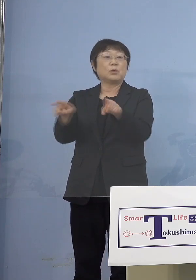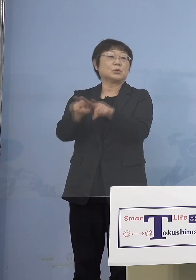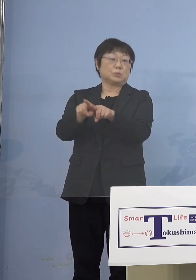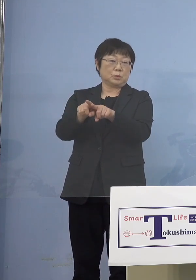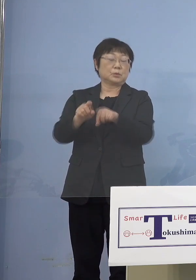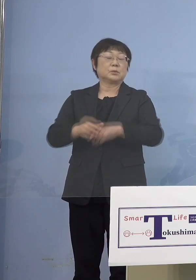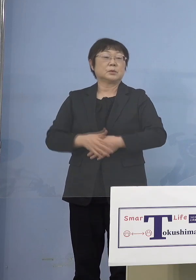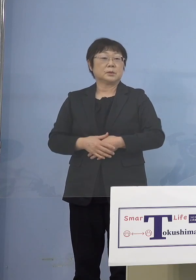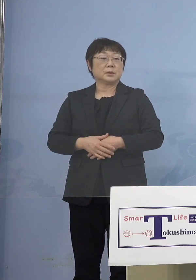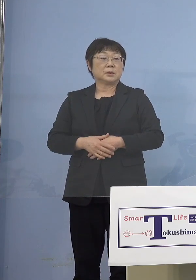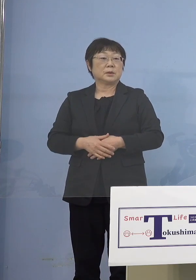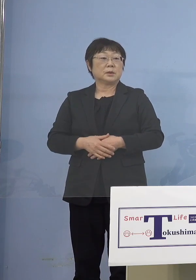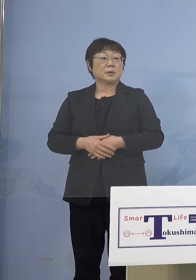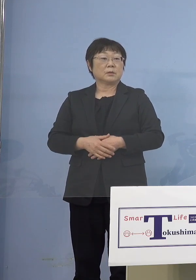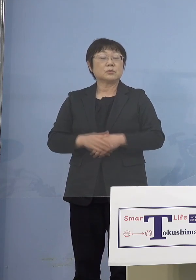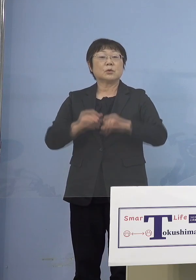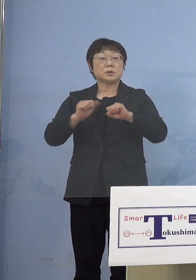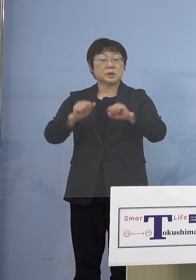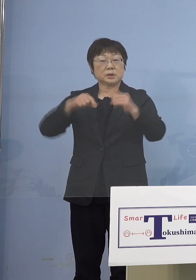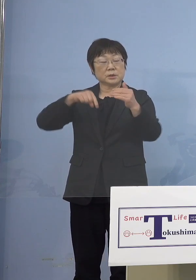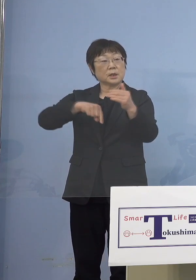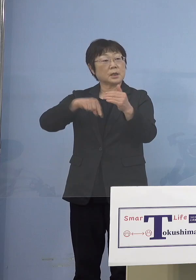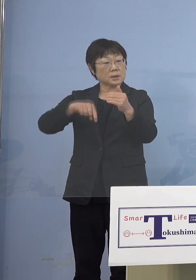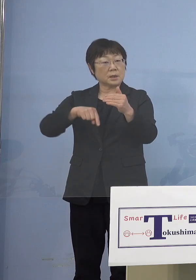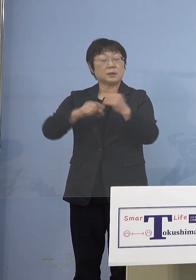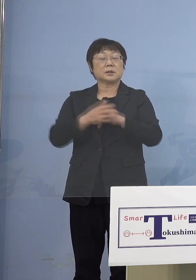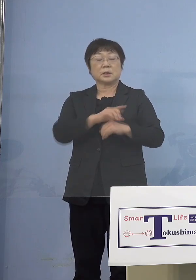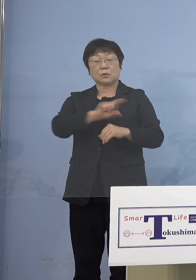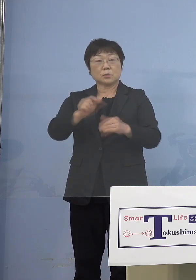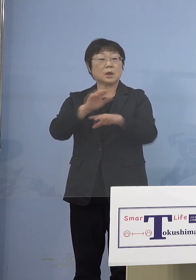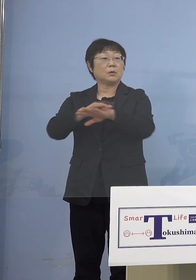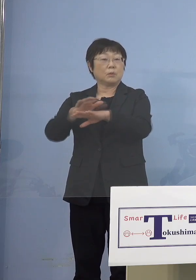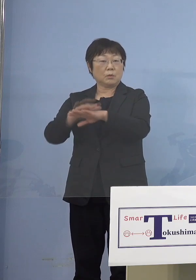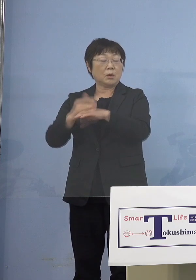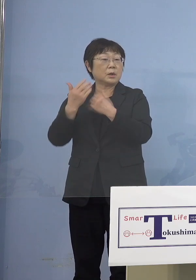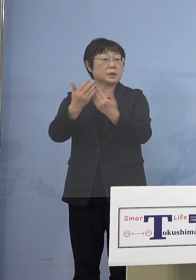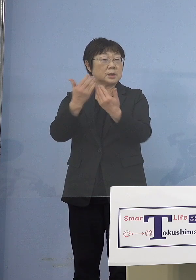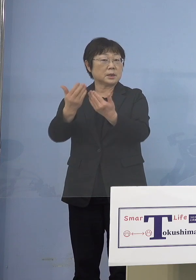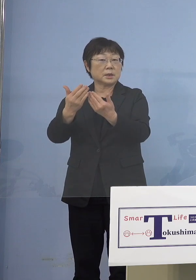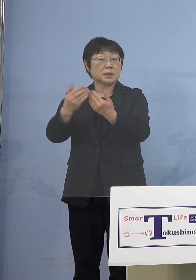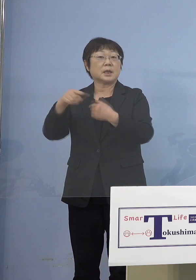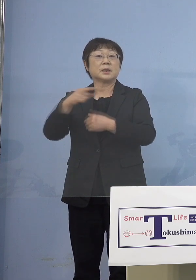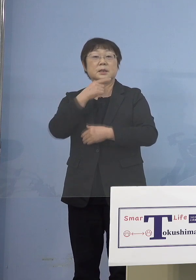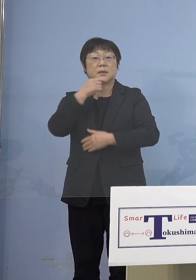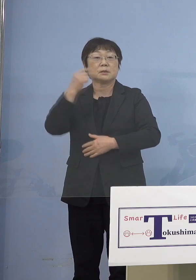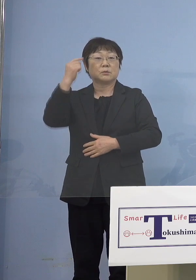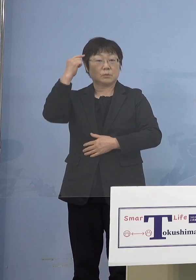またこの実施をする中で 様々な形をお聞きしていこうと こう考えています